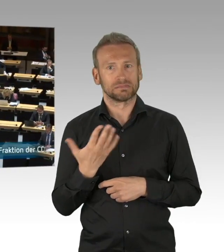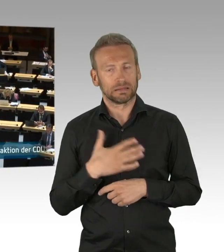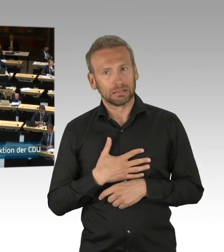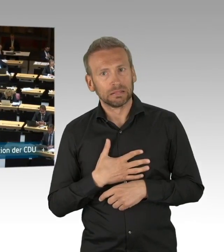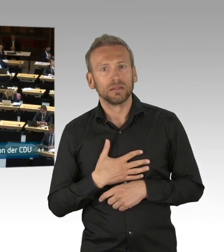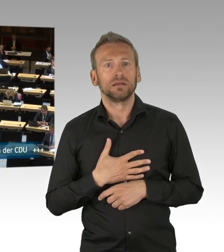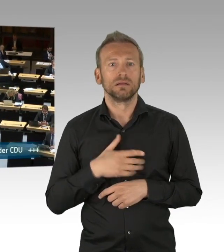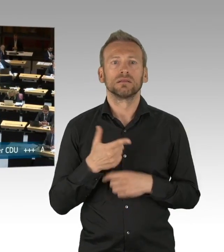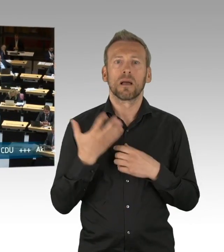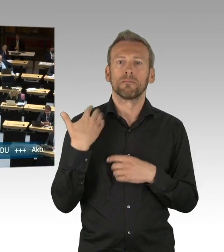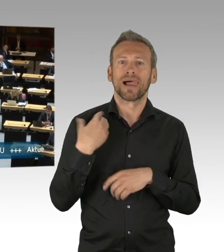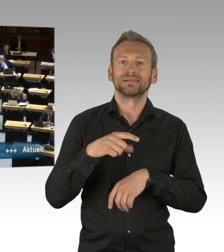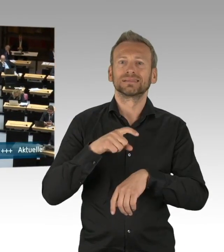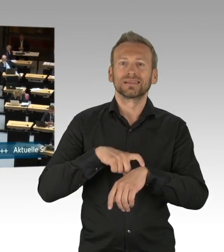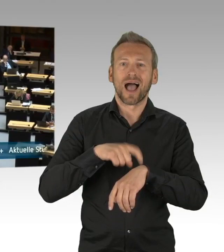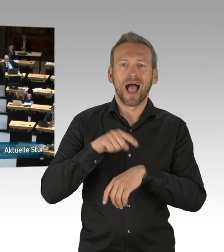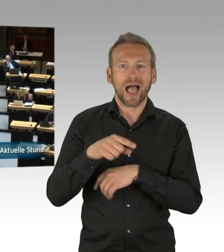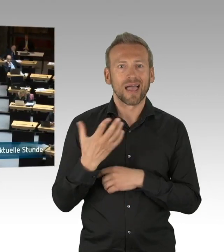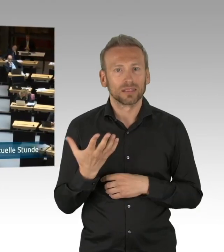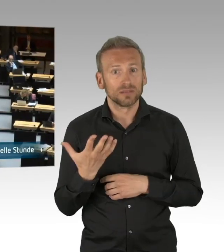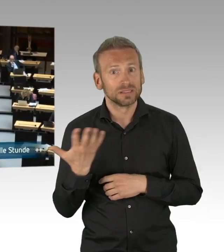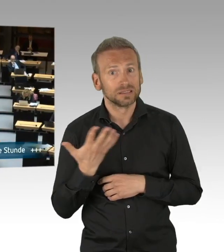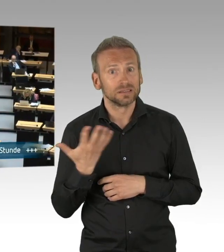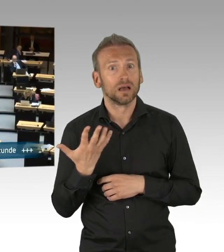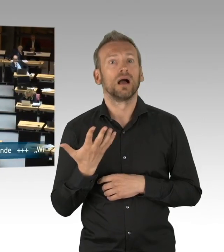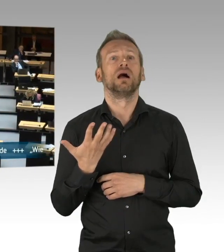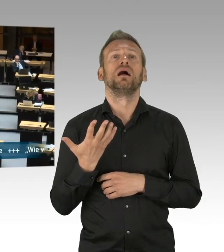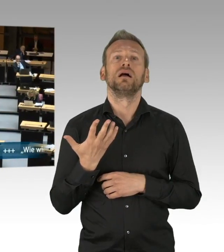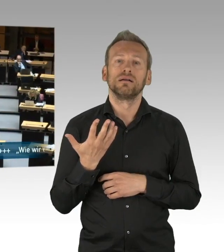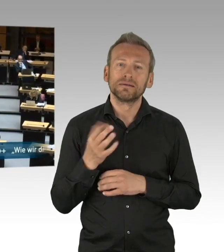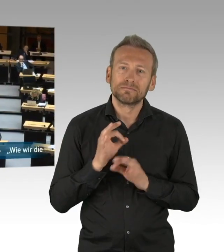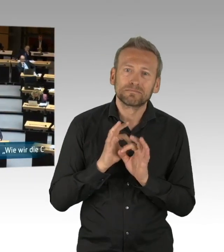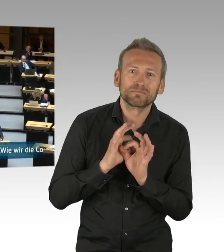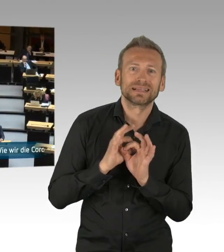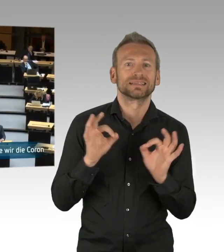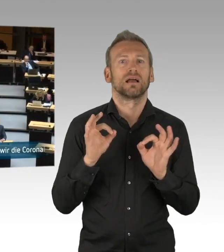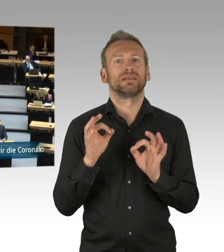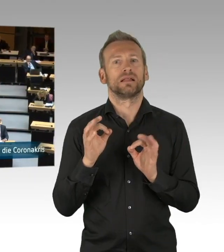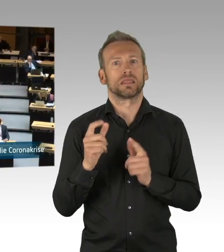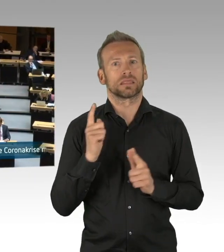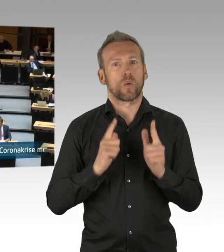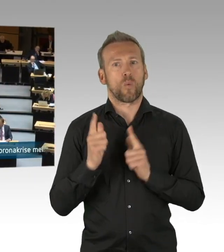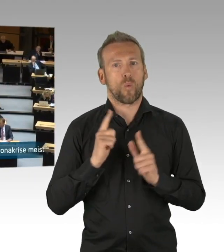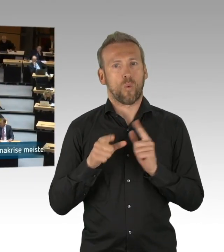in Kauf genommen und hatten dabei zwei Erwartungen an den Senat. Erstens, dass die einzelnen Einschränkungen